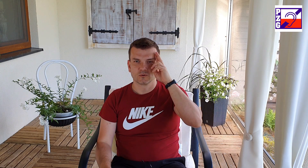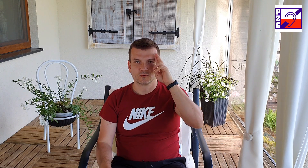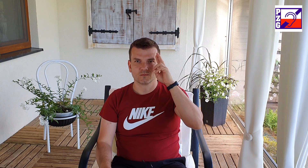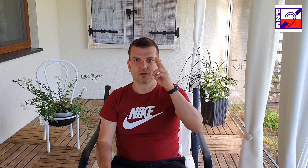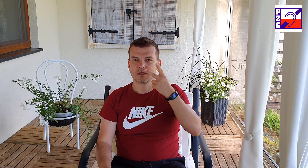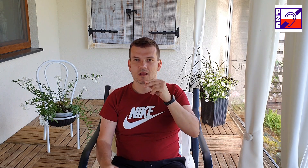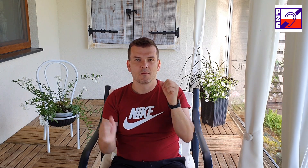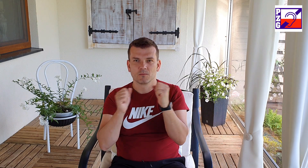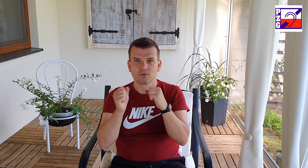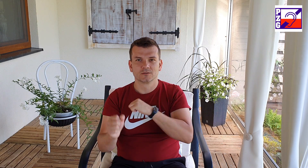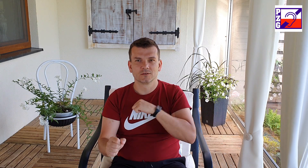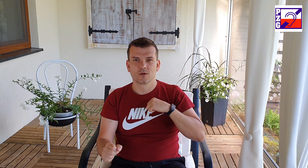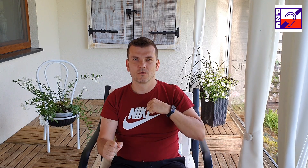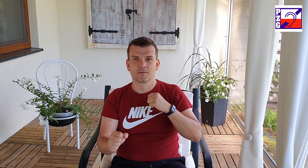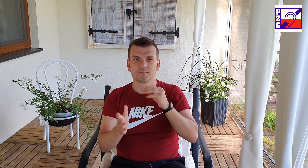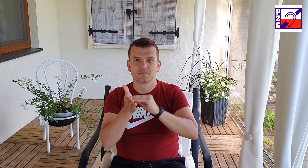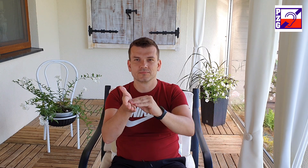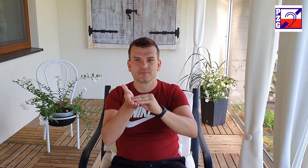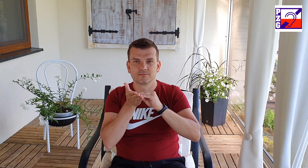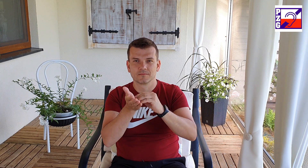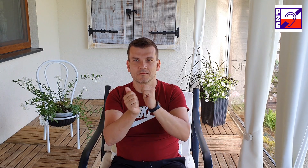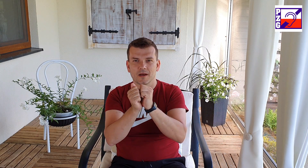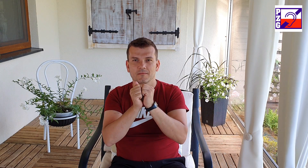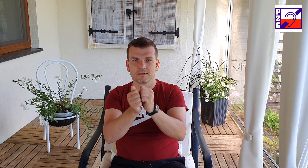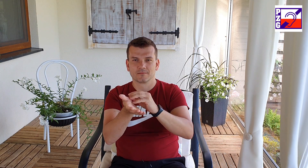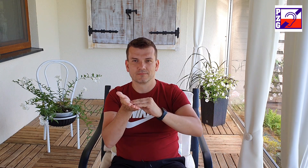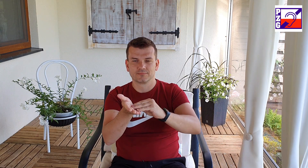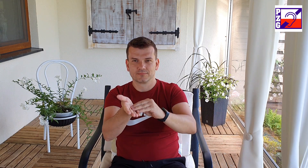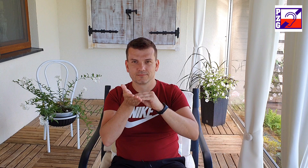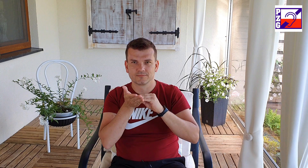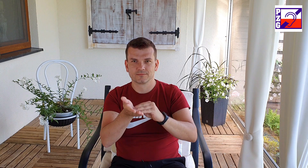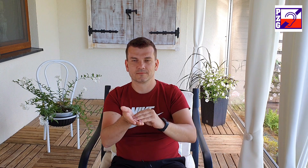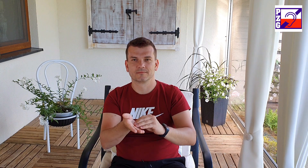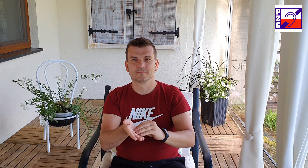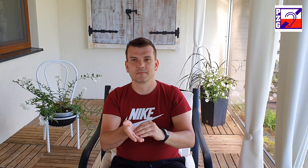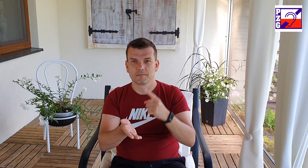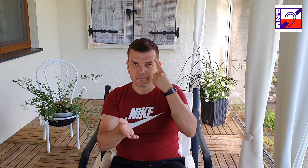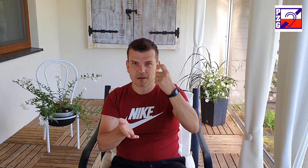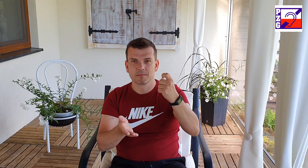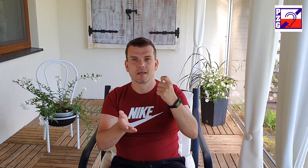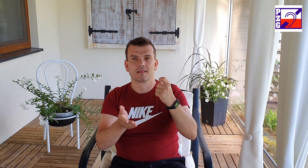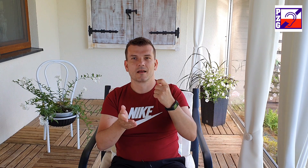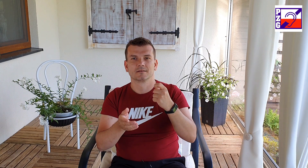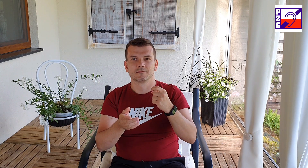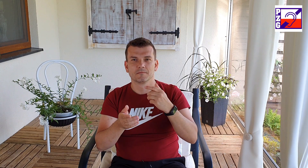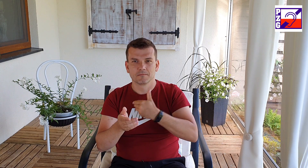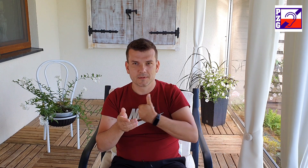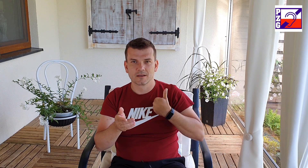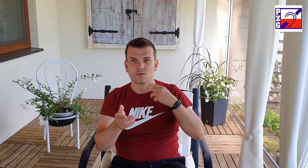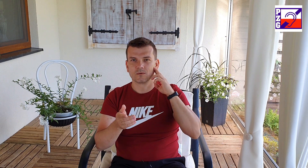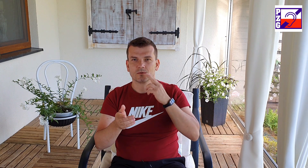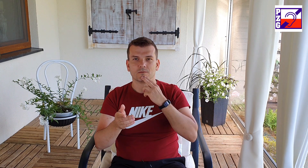pamiętaj umiemy czytać, tylko czasem nie rozumiemy gramatyki języka polskiego